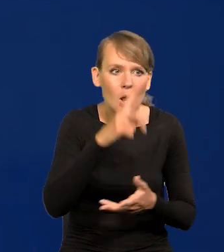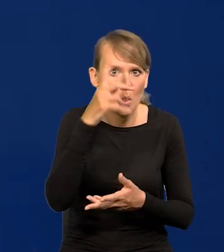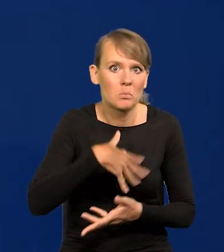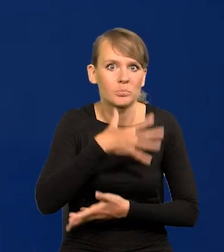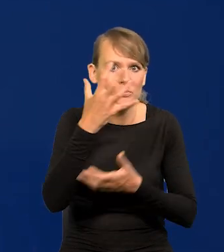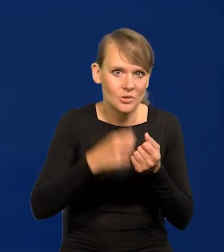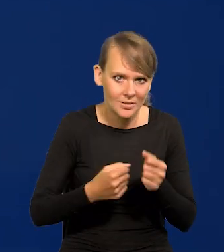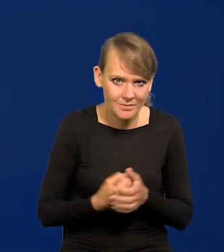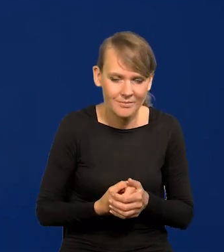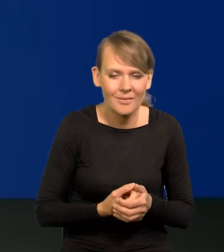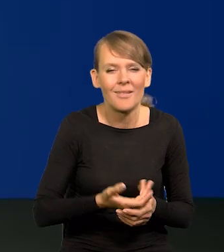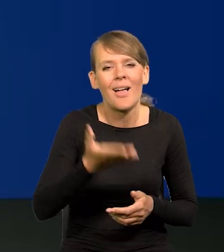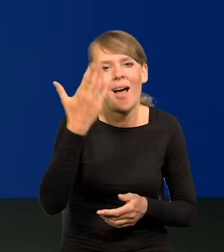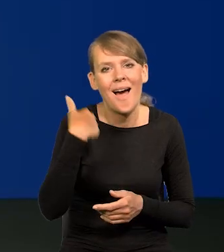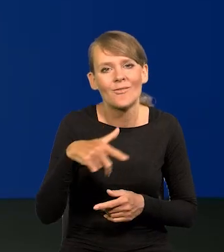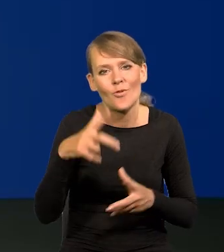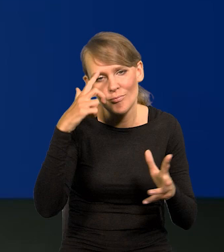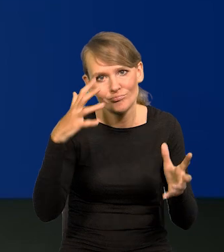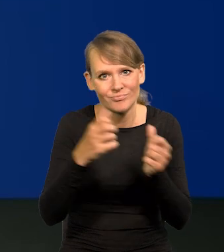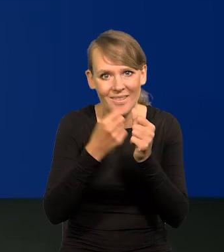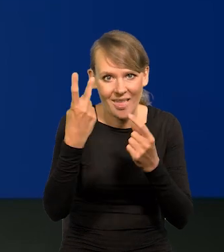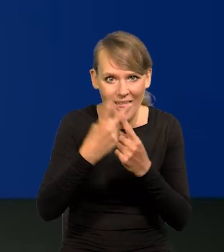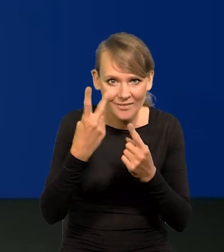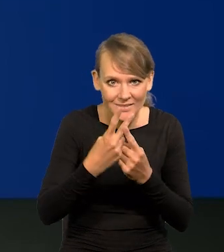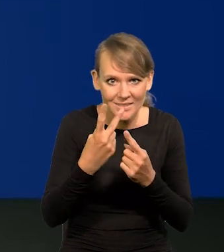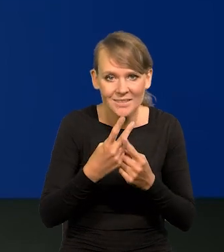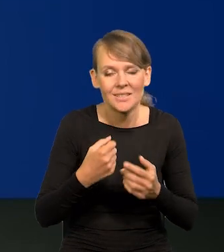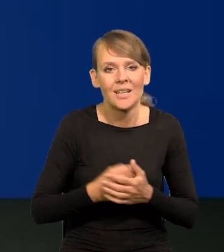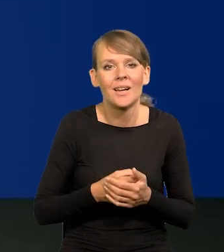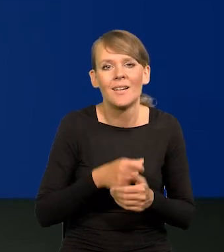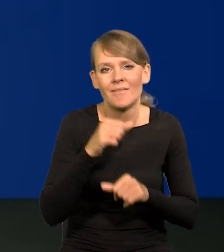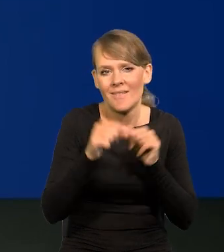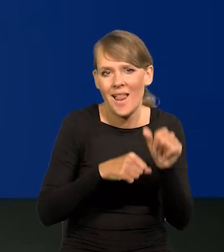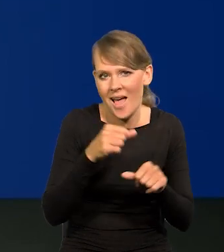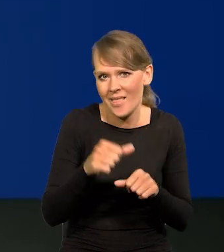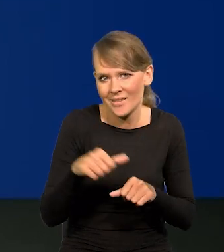Od czasu wymyślenia telewizji i upublicznienia w latach 50,